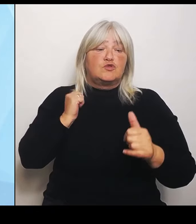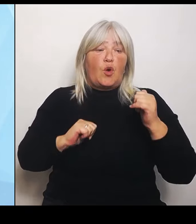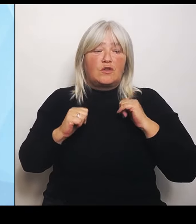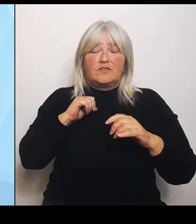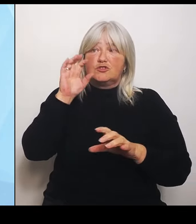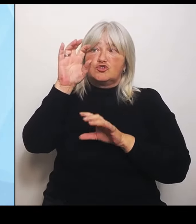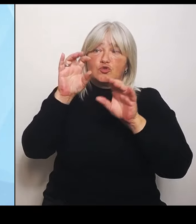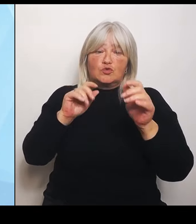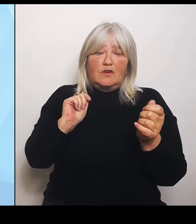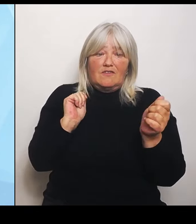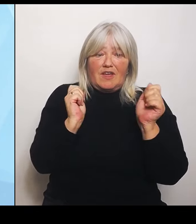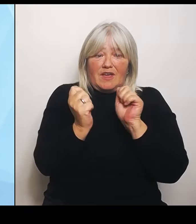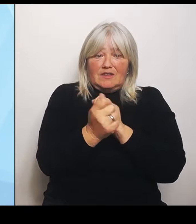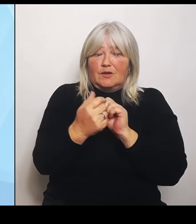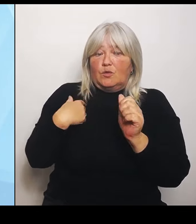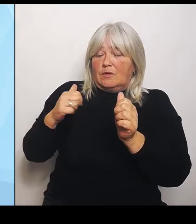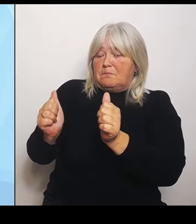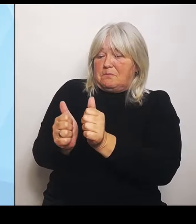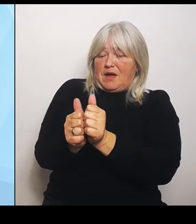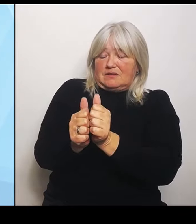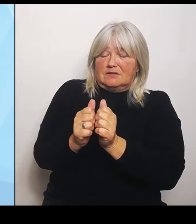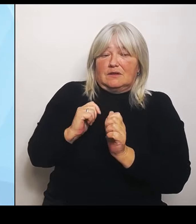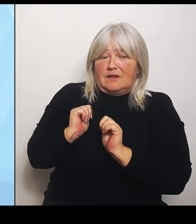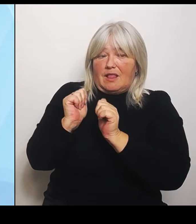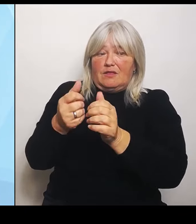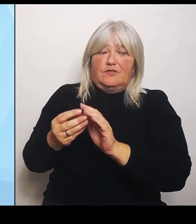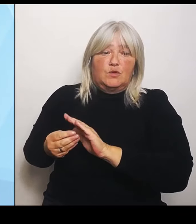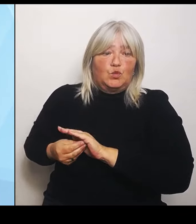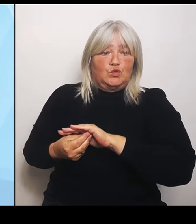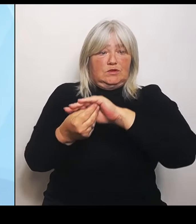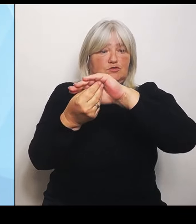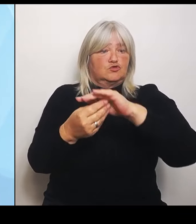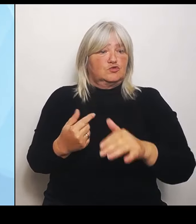Monaten sehr viele Gespräche geführt, Abstimmungsrunden abgehalten, um auch